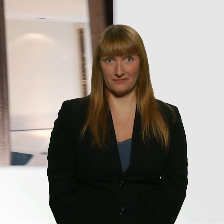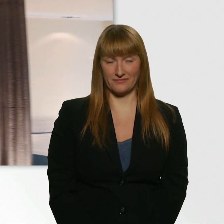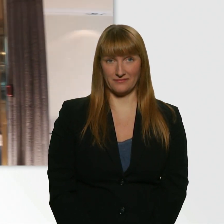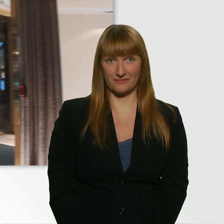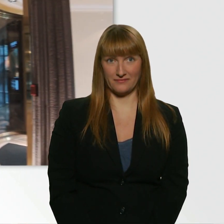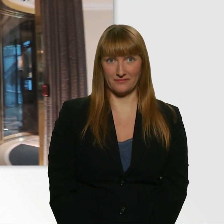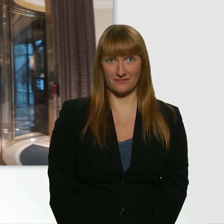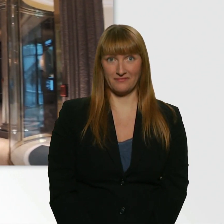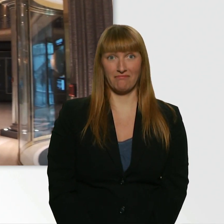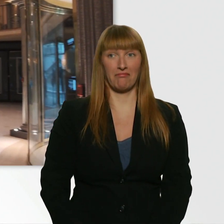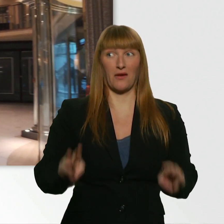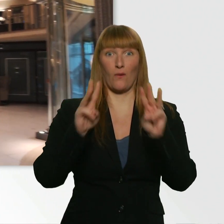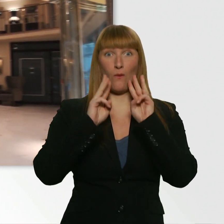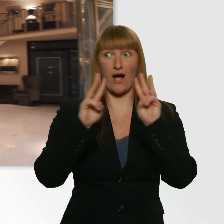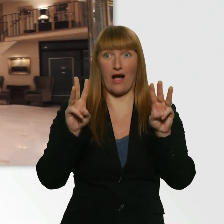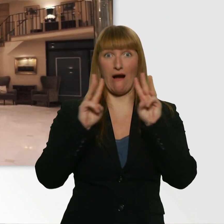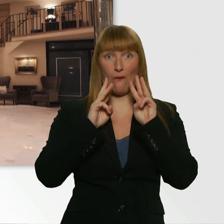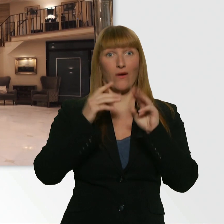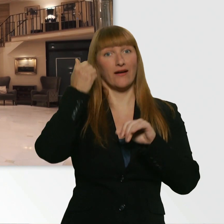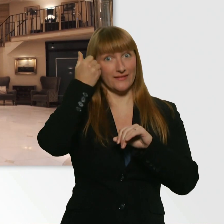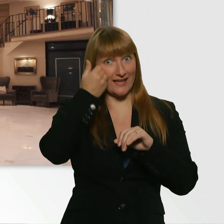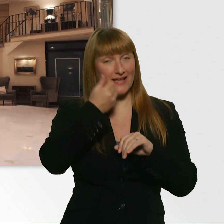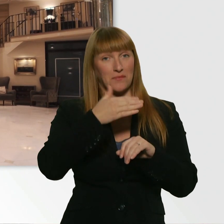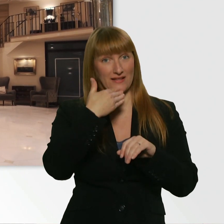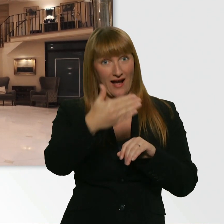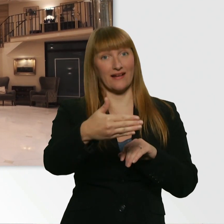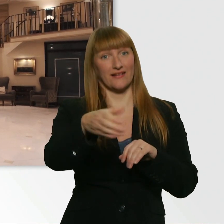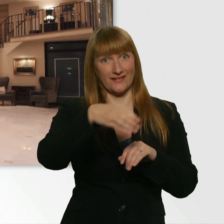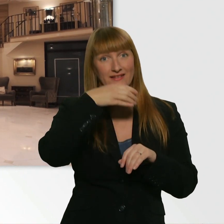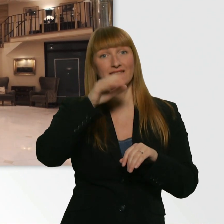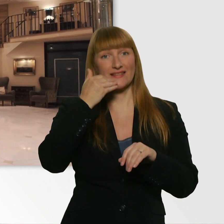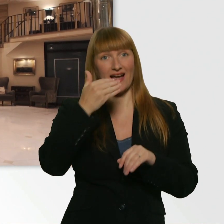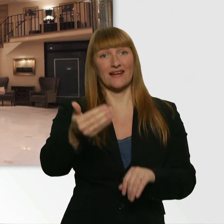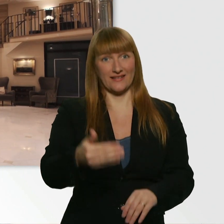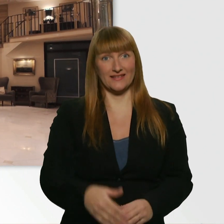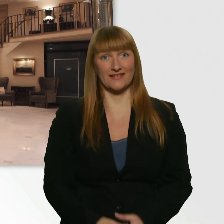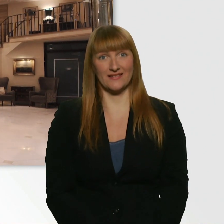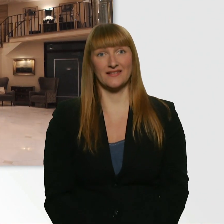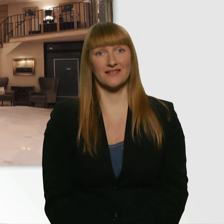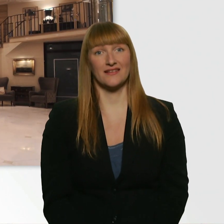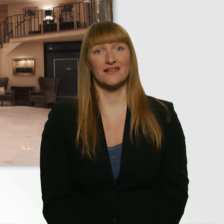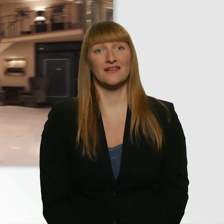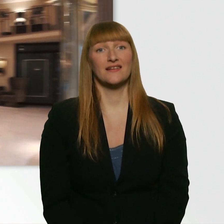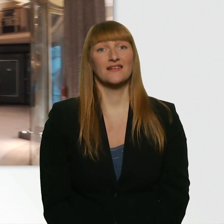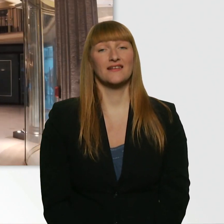Wow, das ist extrem lieb. Danke schön. Vielen Dank. - Bitte. Ich hab jetzt noch eine kleine Anmerkung.